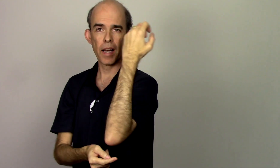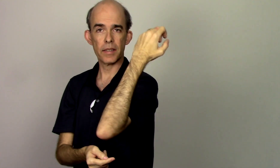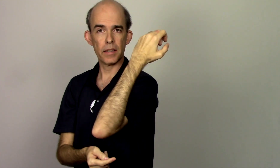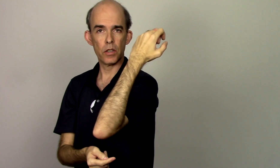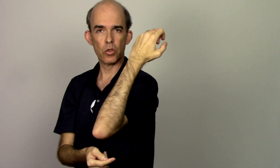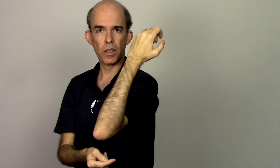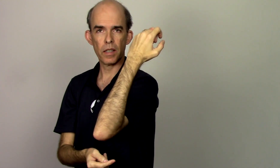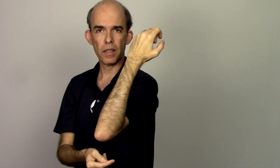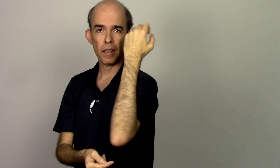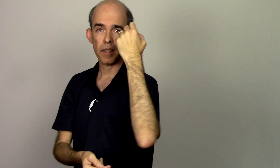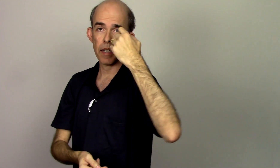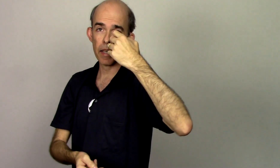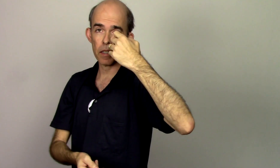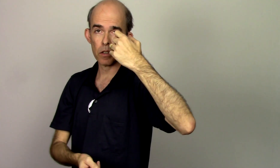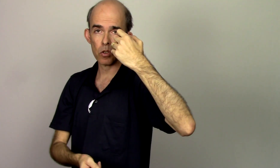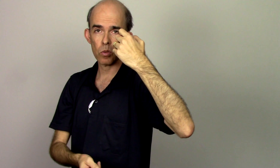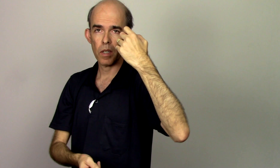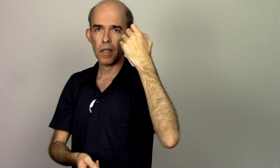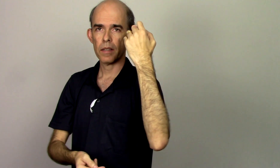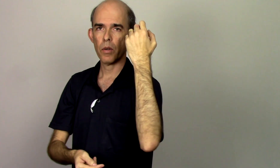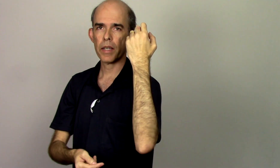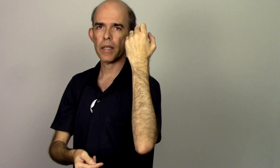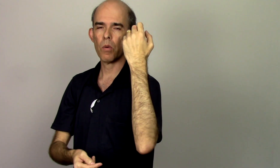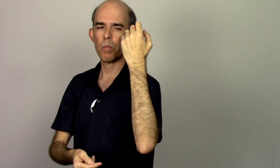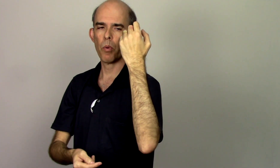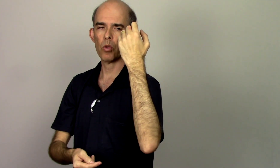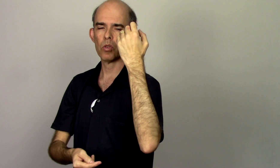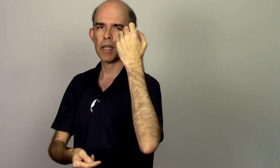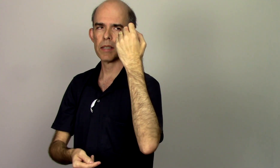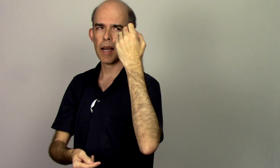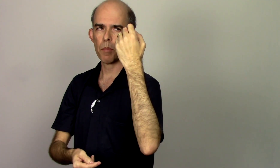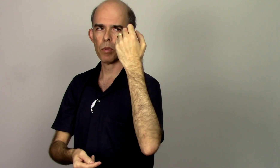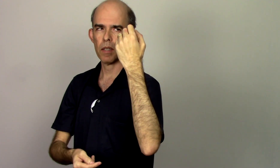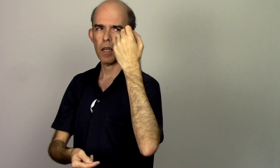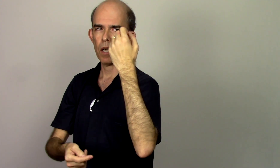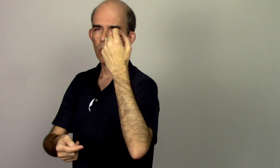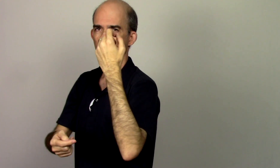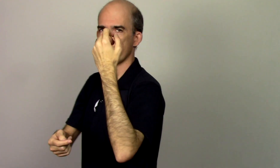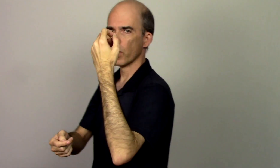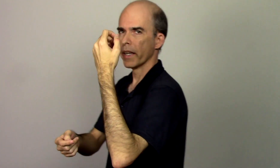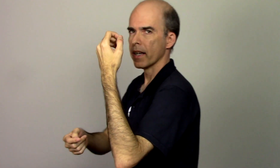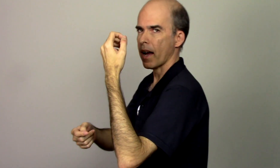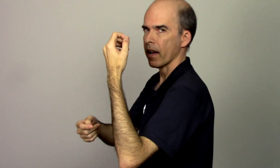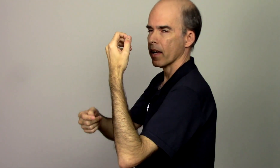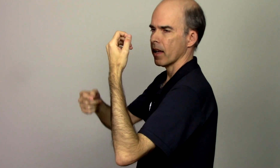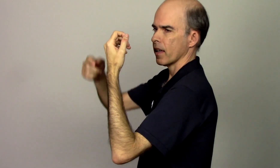faz isso aqui nem isso aqui é o ponto da escápula. O polegar